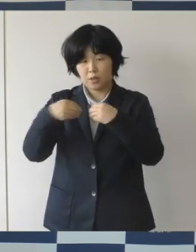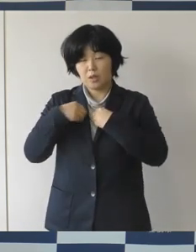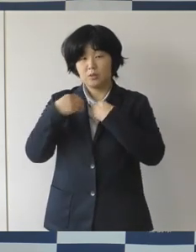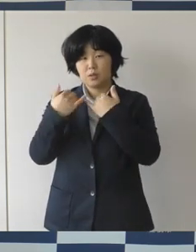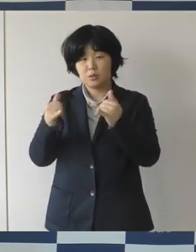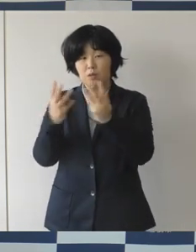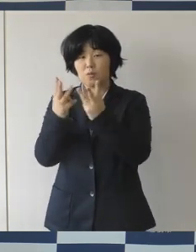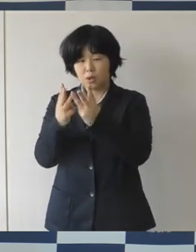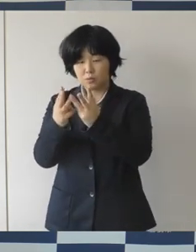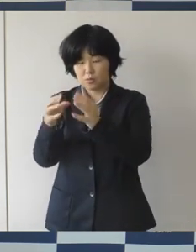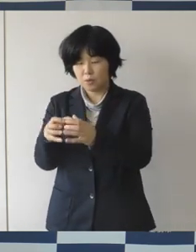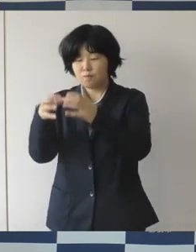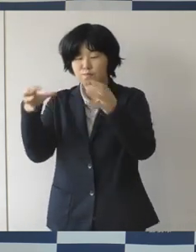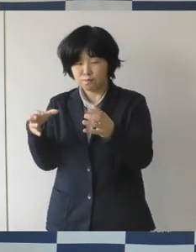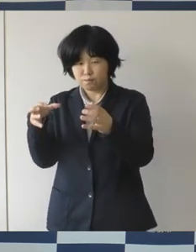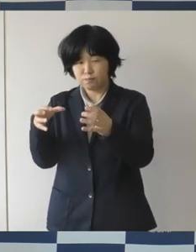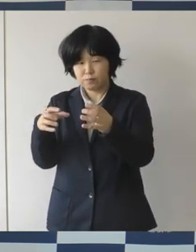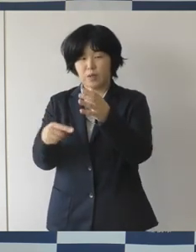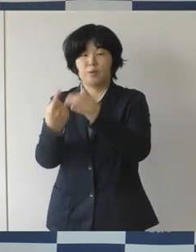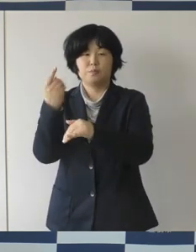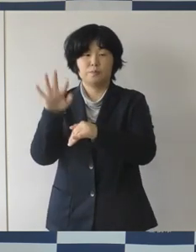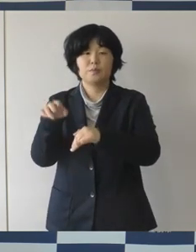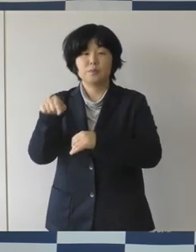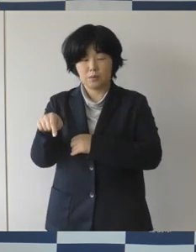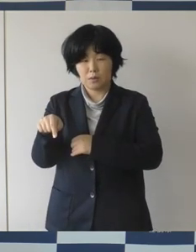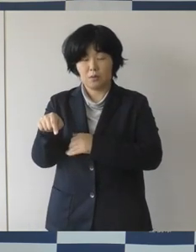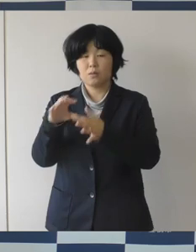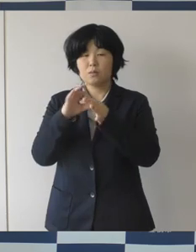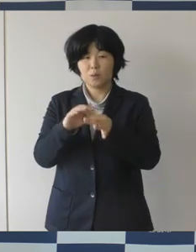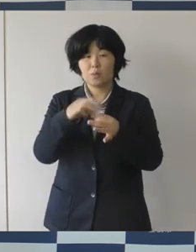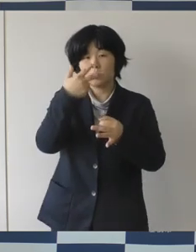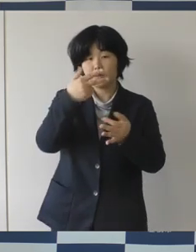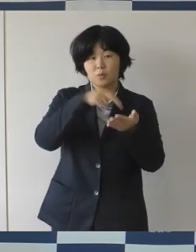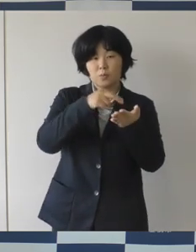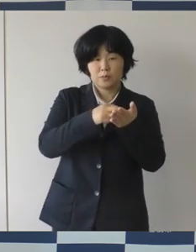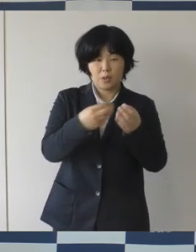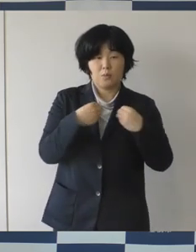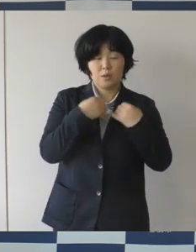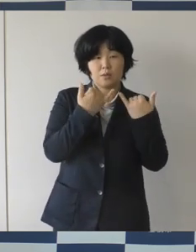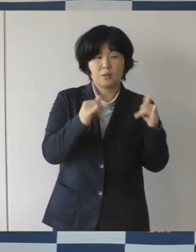総数でいくと再び感染者が増えてきているということであります。